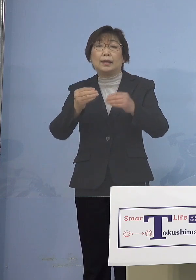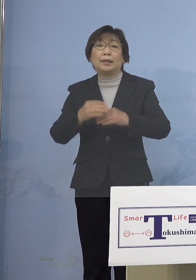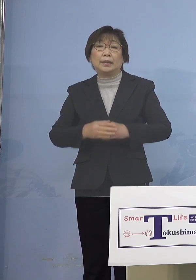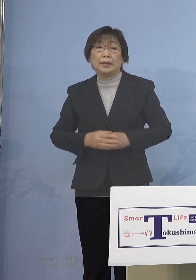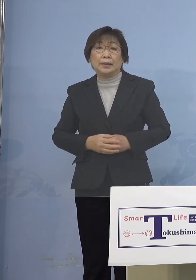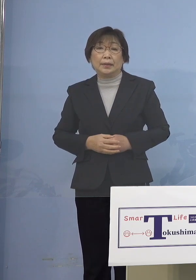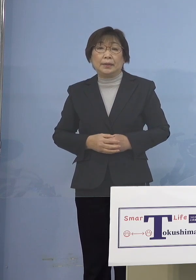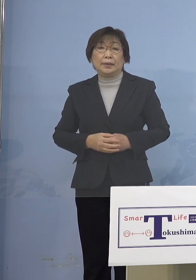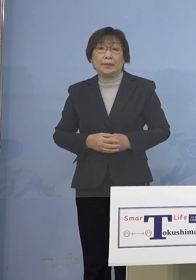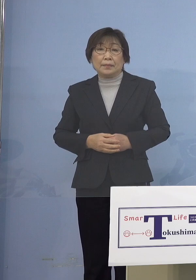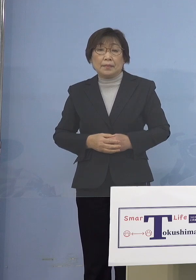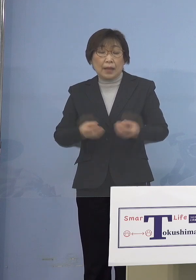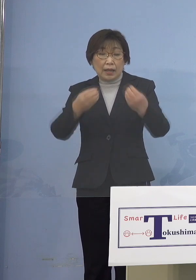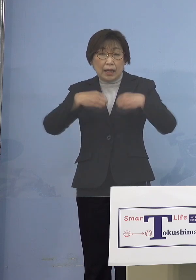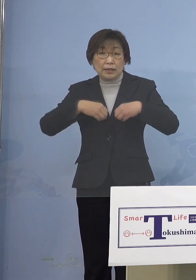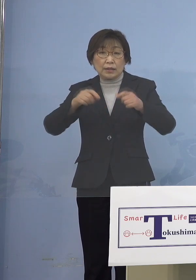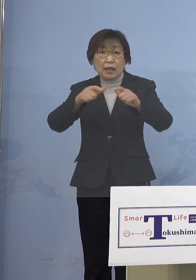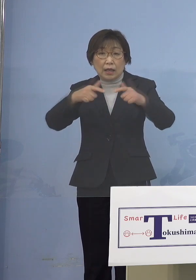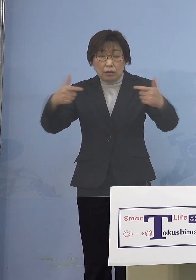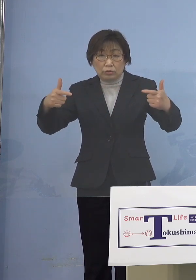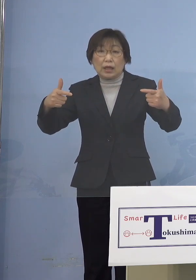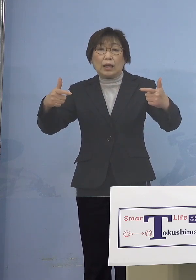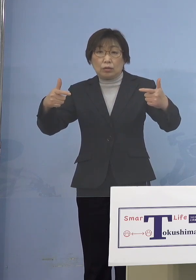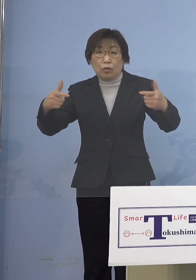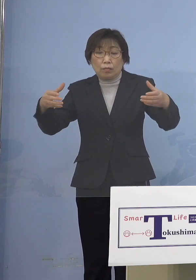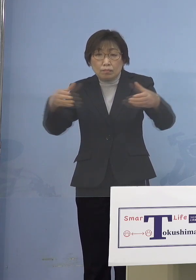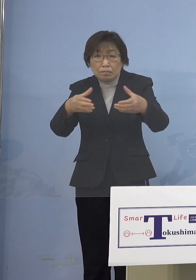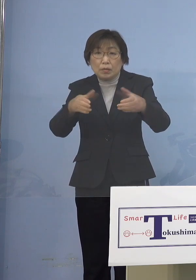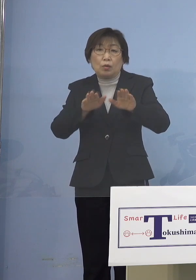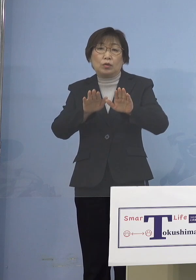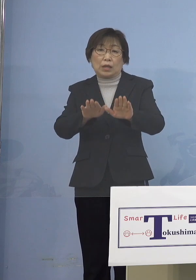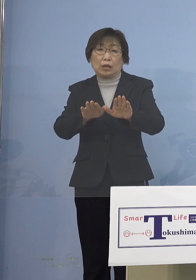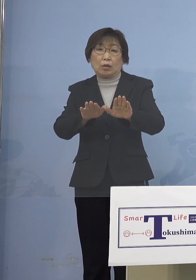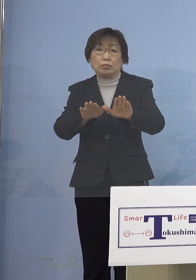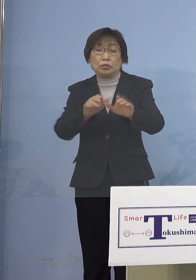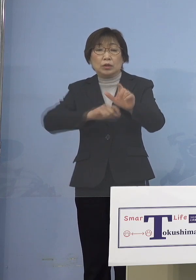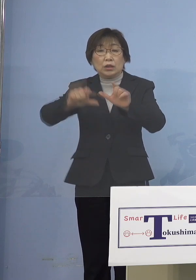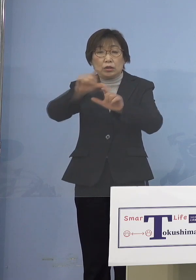感染拡大の抑え込みをより一層 強力に実施するために